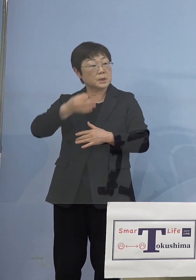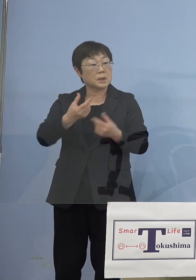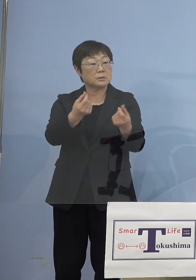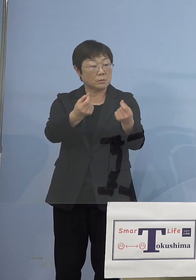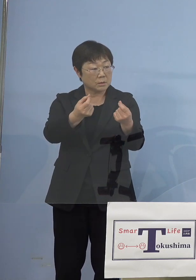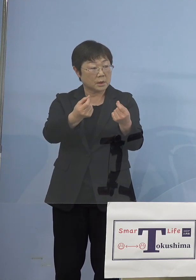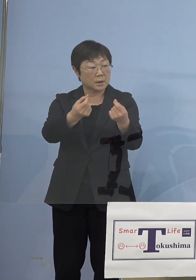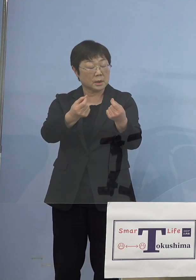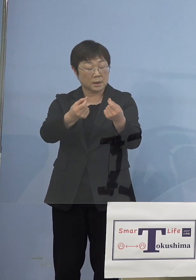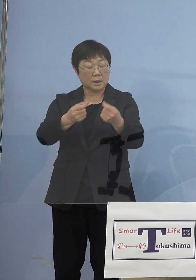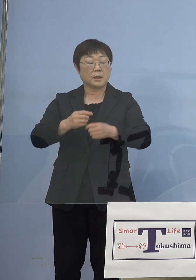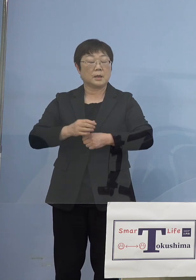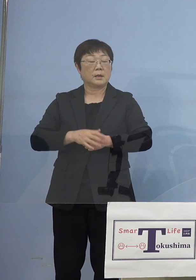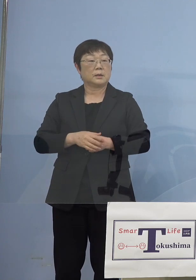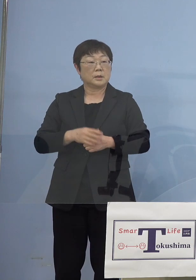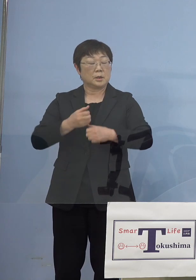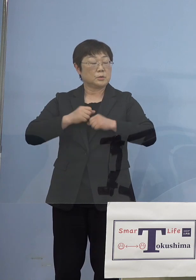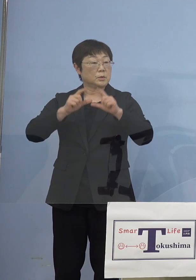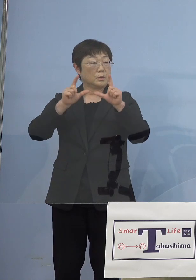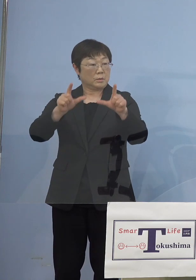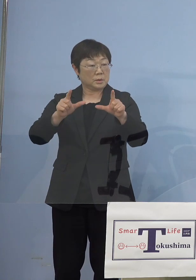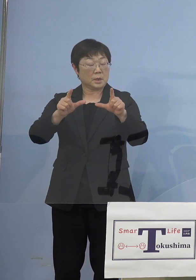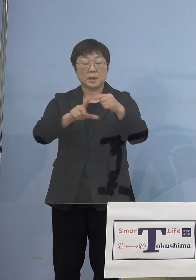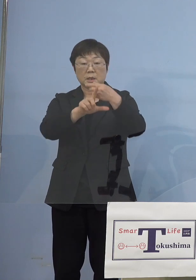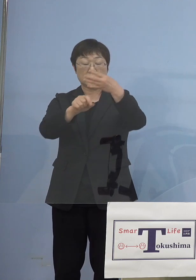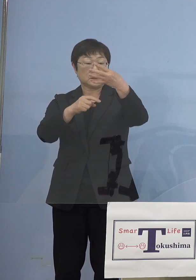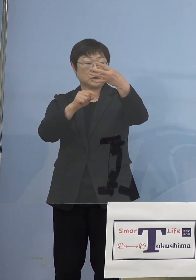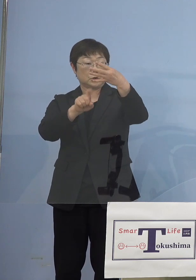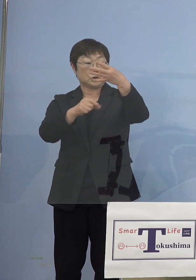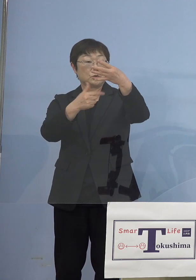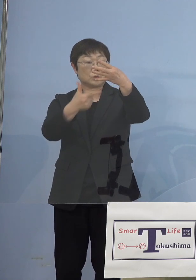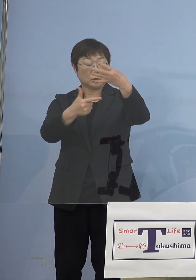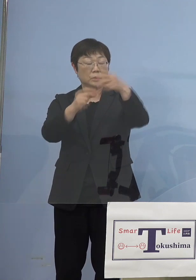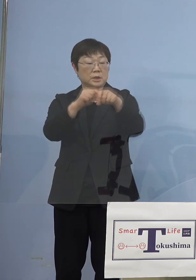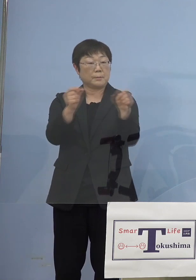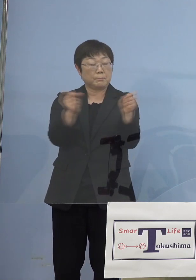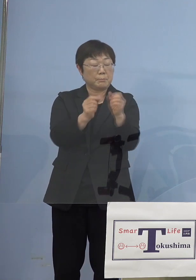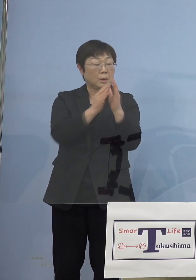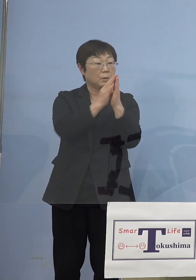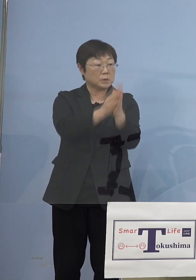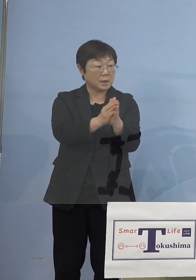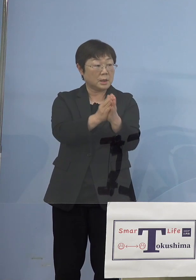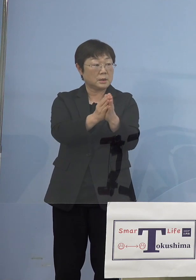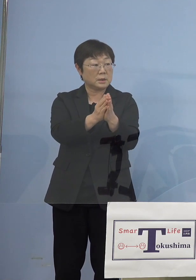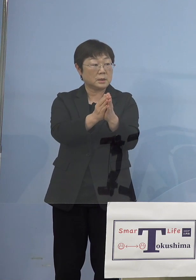アラートを既に出されていて 16日には時短をするという時点でした